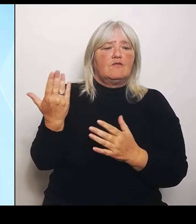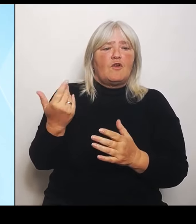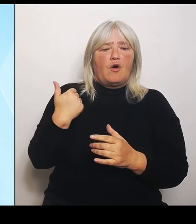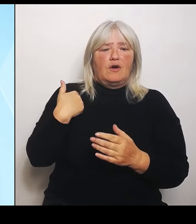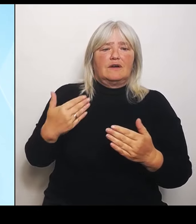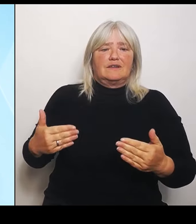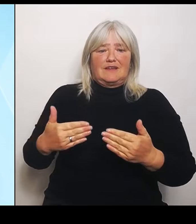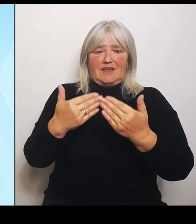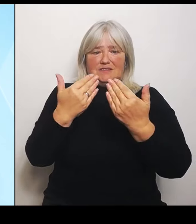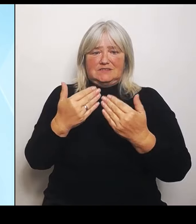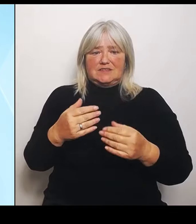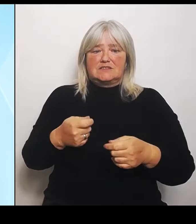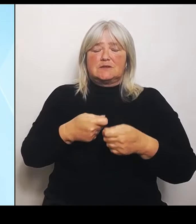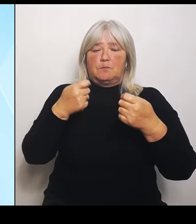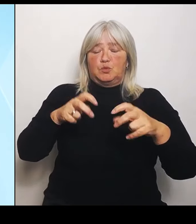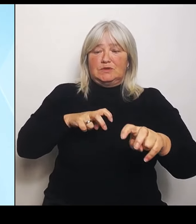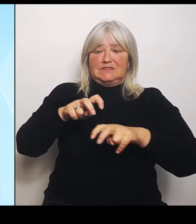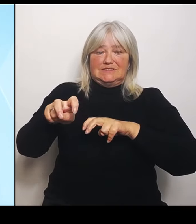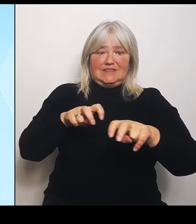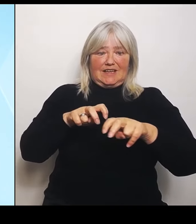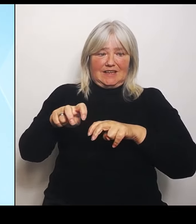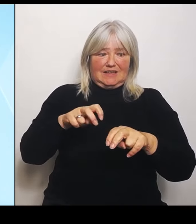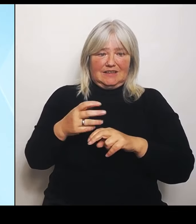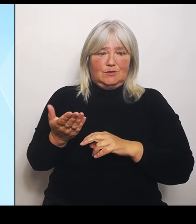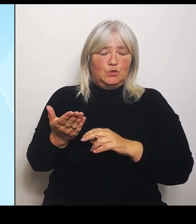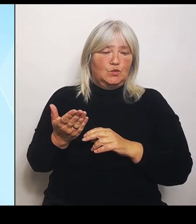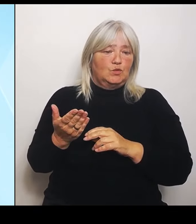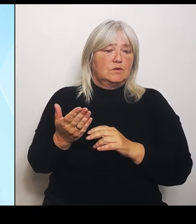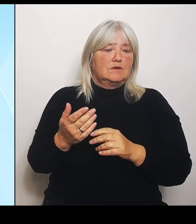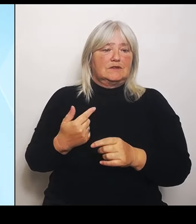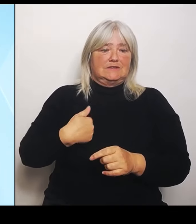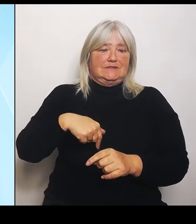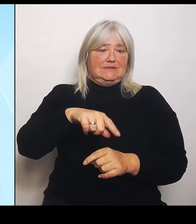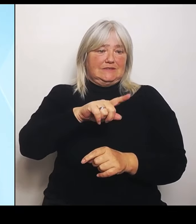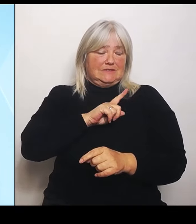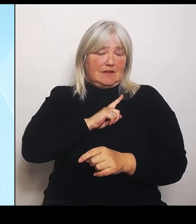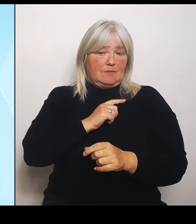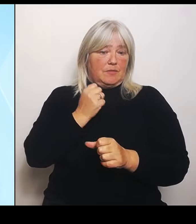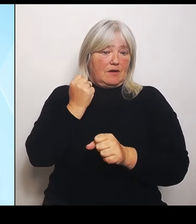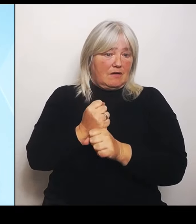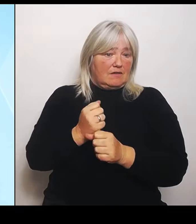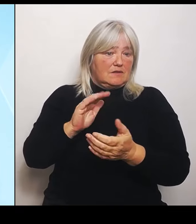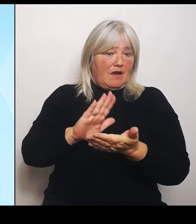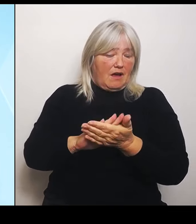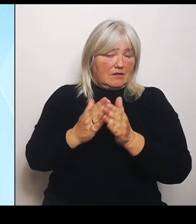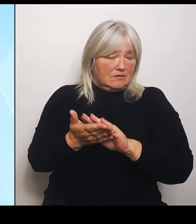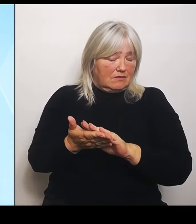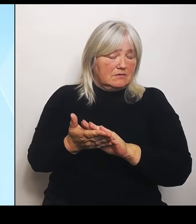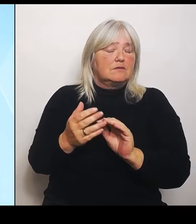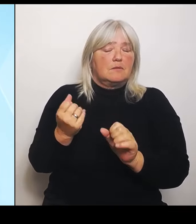selber handeln können, tun wir das auch. Und das ist der zweite Punkt zum Stichwort Hochwasserhilfen, nämlich